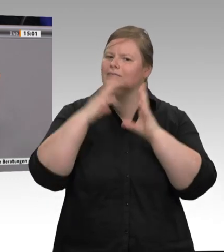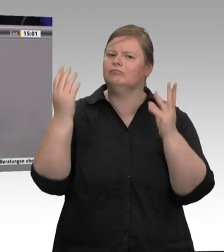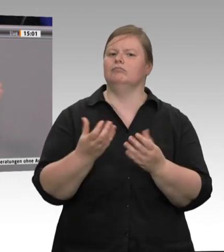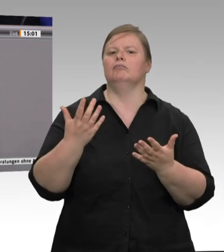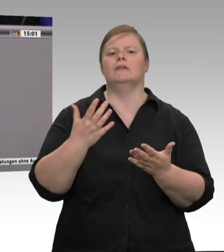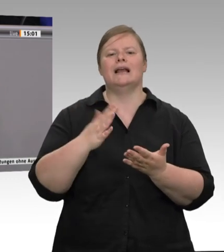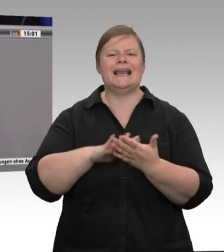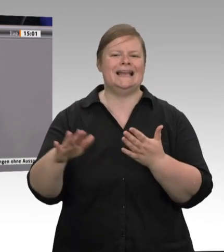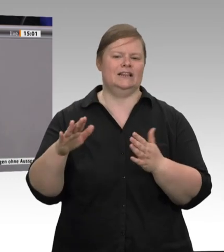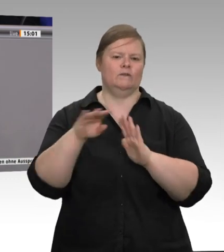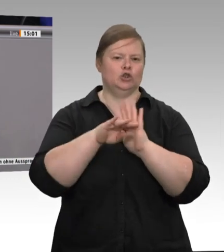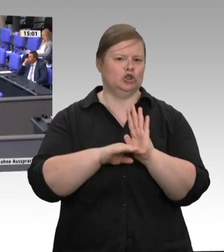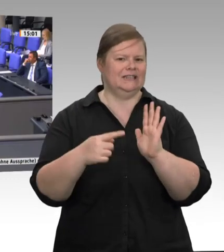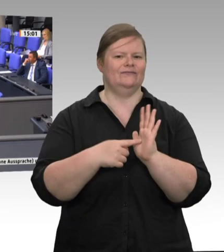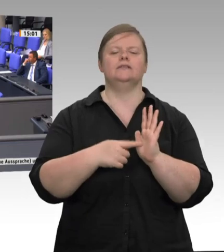Gleich, Herr Präsident. – Weil wir vielfältigst